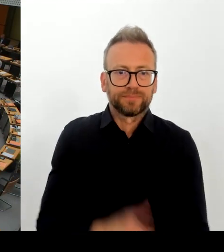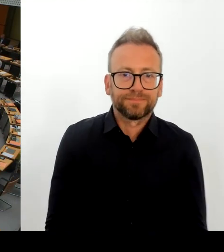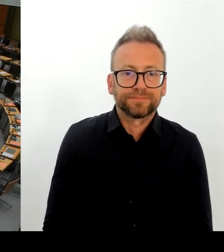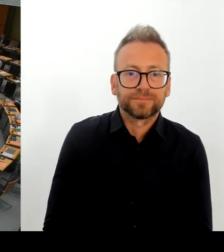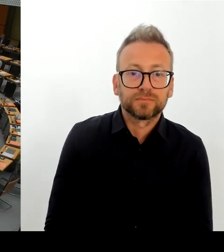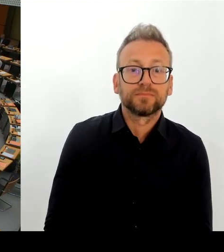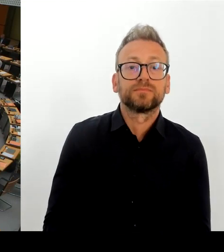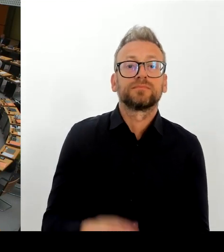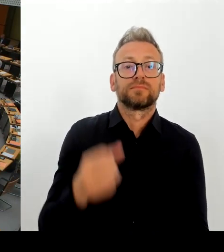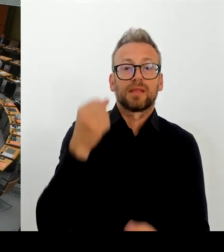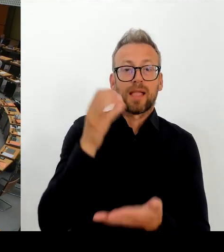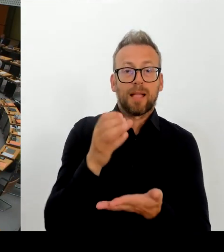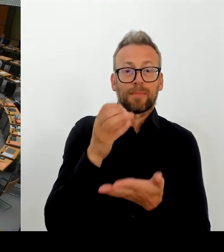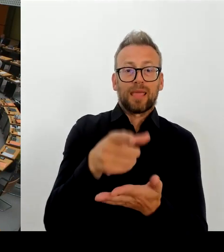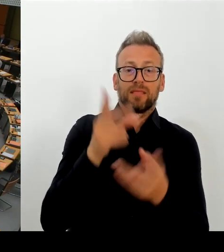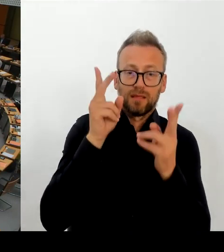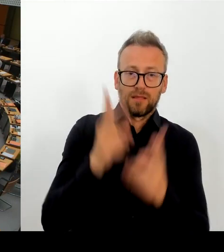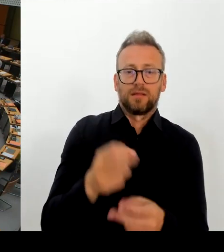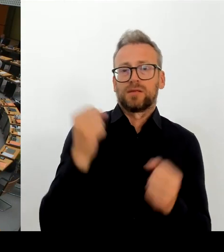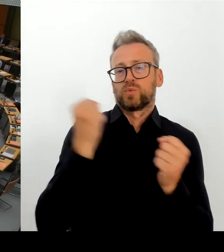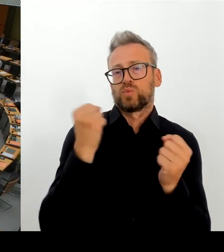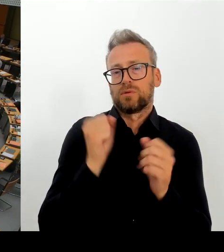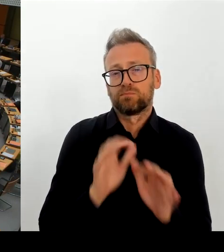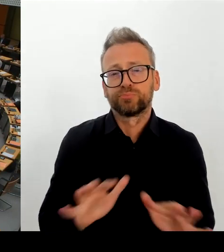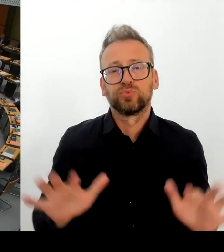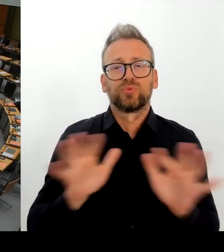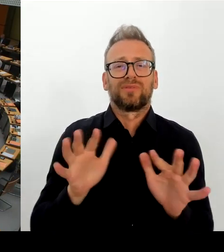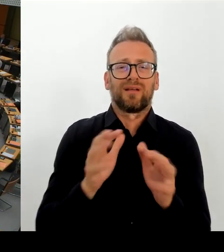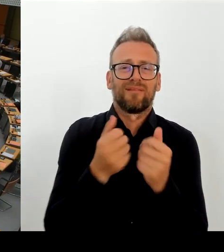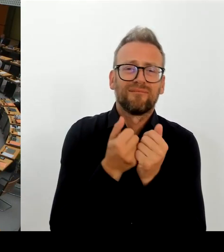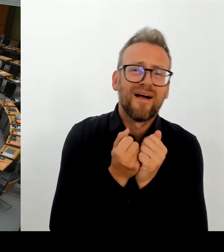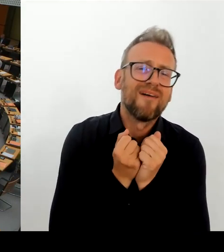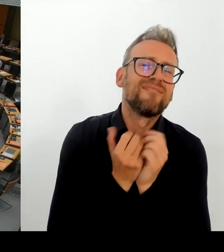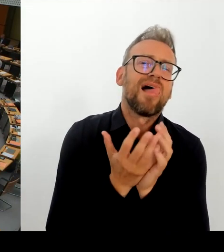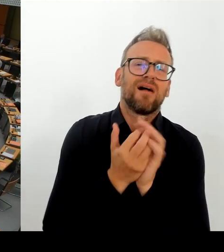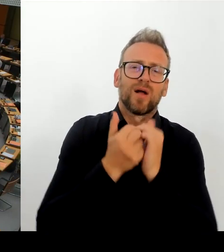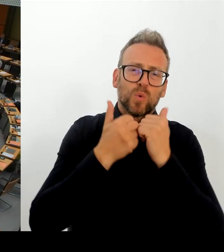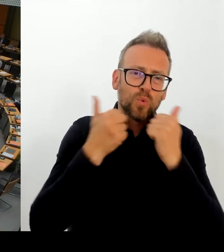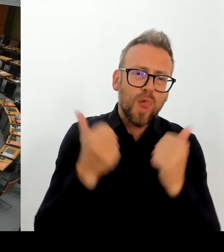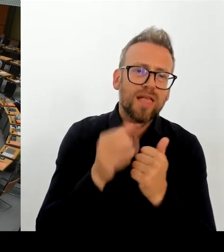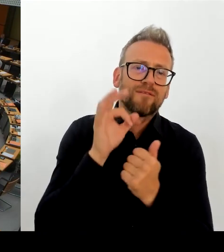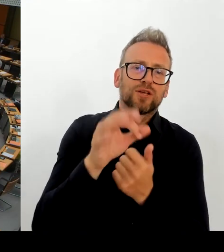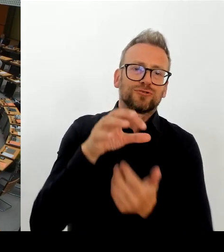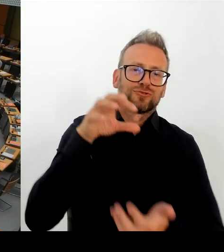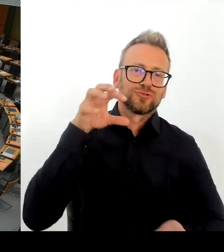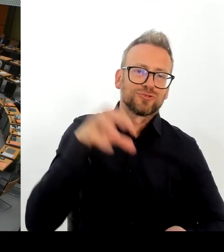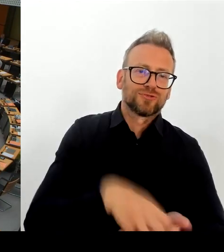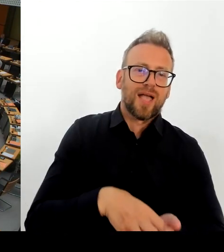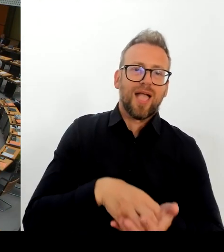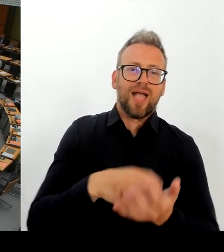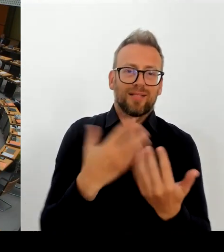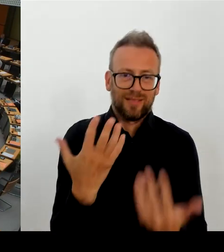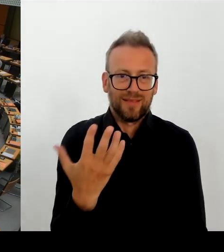Meine Frage lautet an den Senat: Inwieweit entspricht diese Ablehnung der Position des Senats